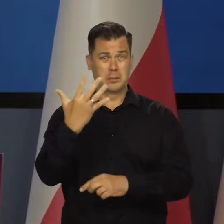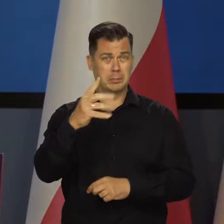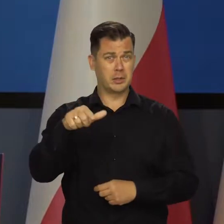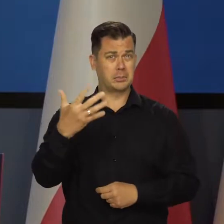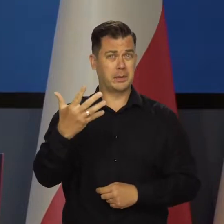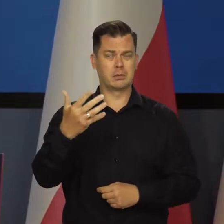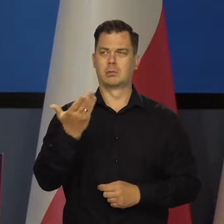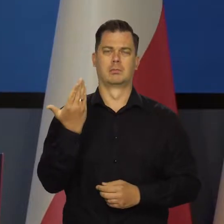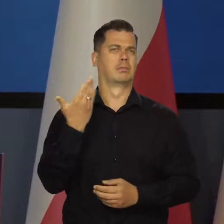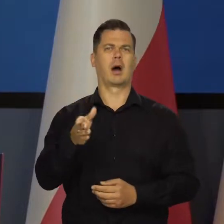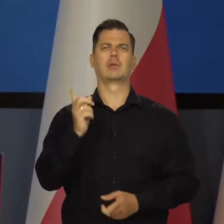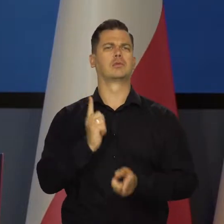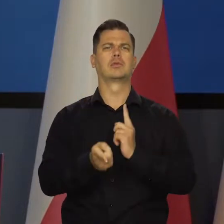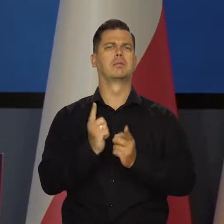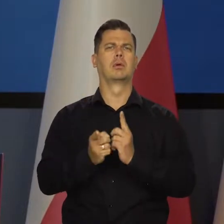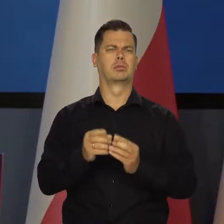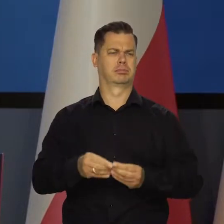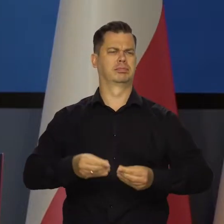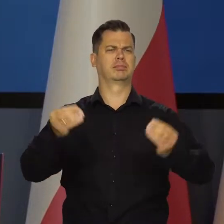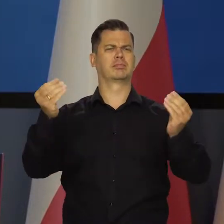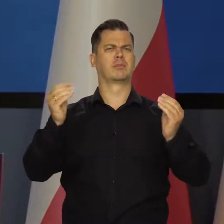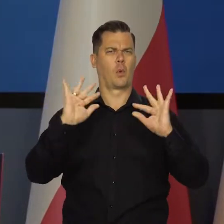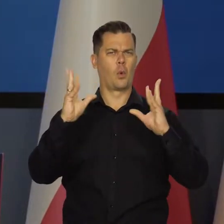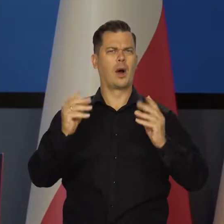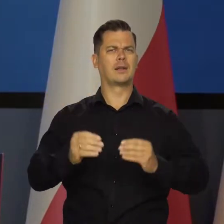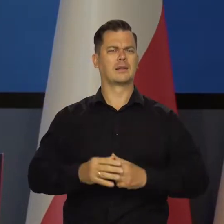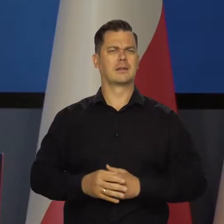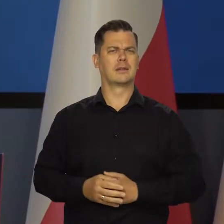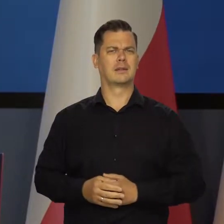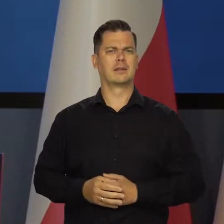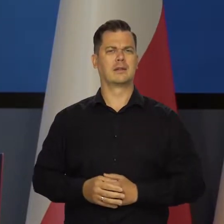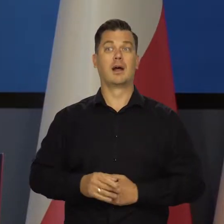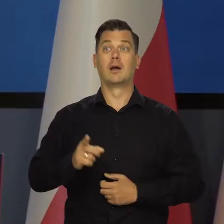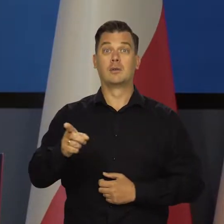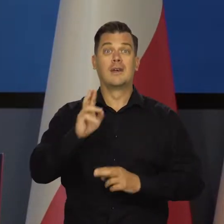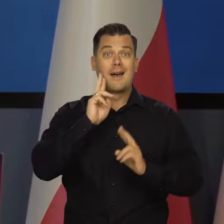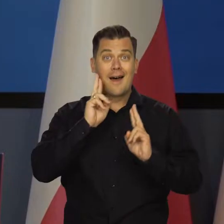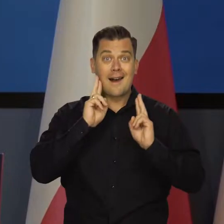Bardzo szybko rośnie nasze narodowe bogactwo w wartościach realnych,